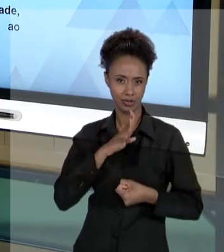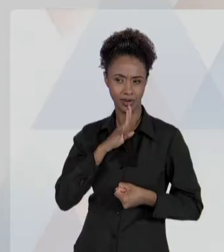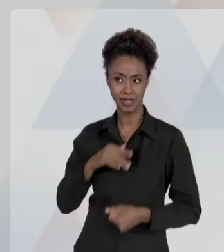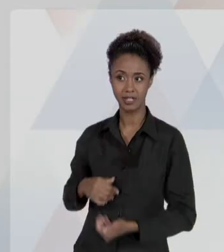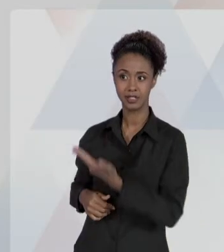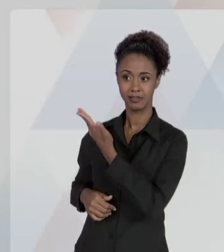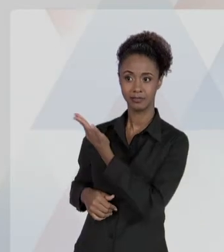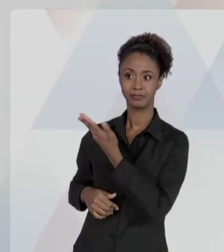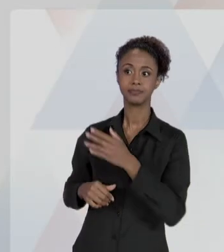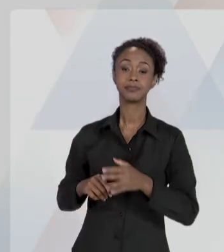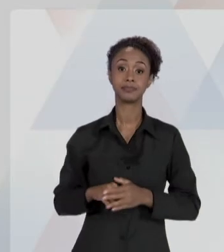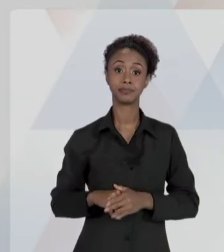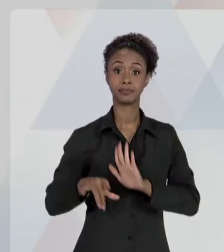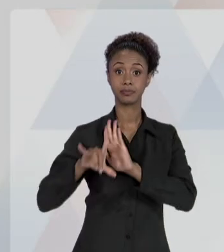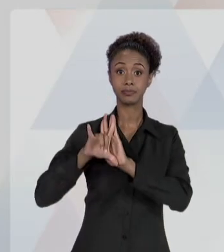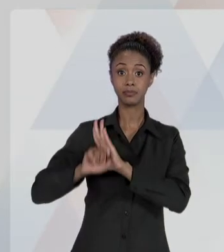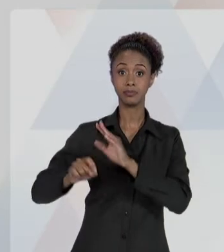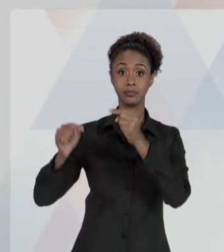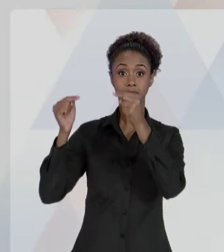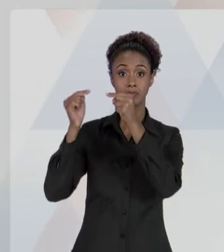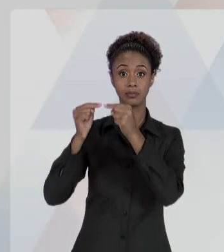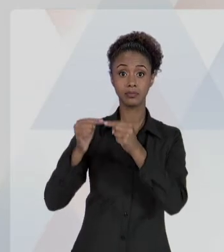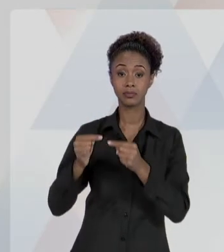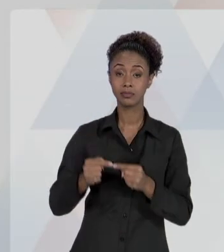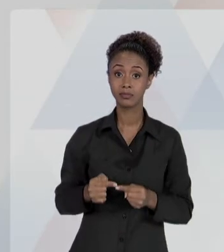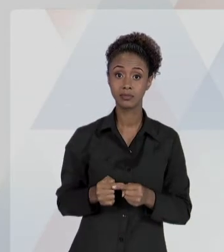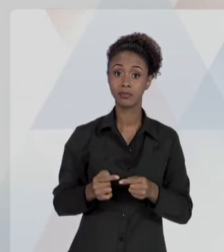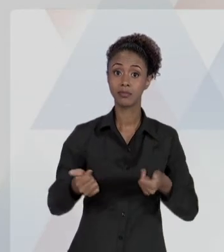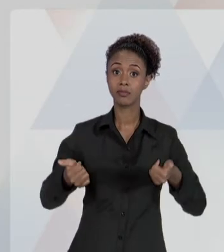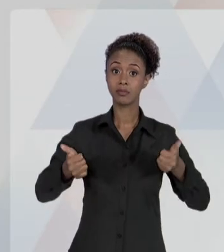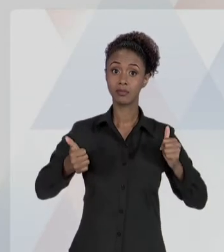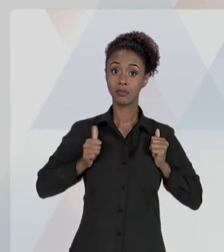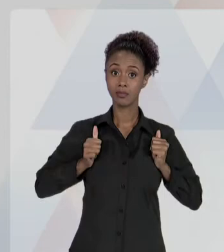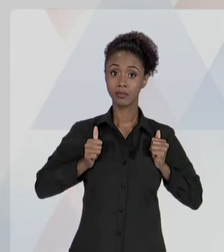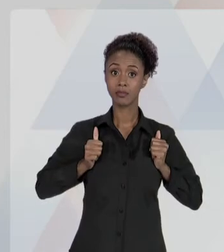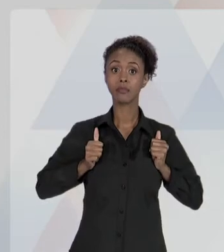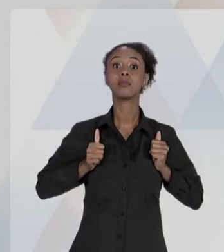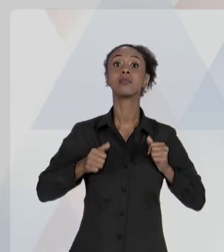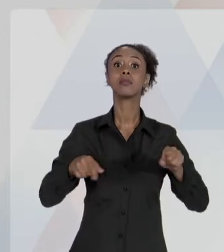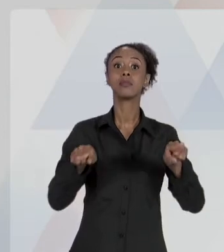LEGALIDADE, IMPESSOALIDADE, MORALIDADE, PUBLICIDADE E EFICIÊNCIA. QUANDO VOCÊ AGE